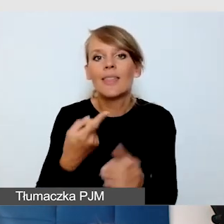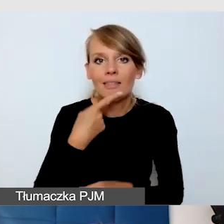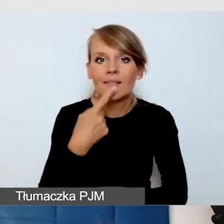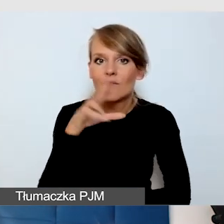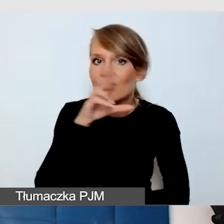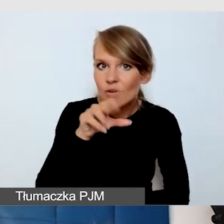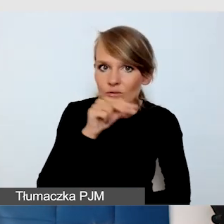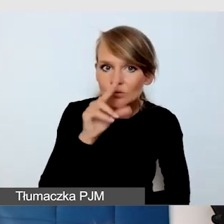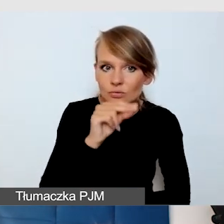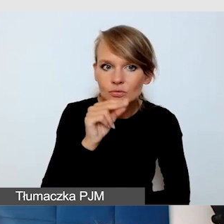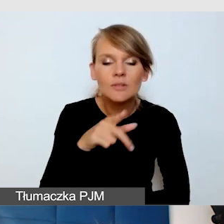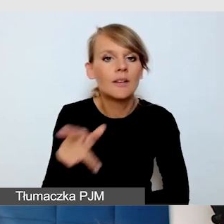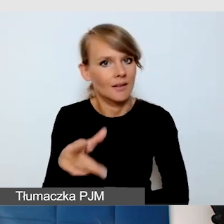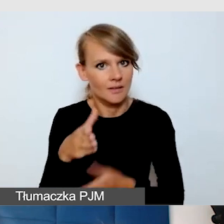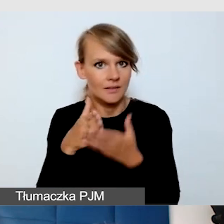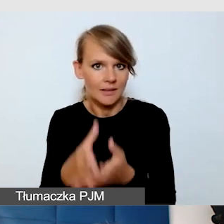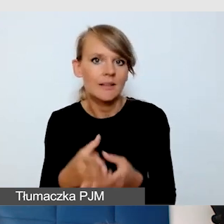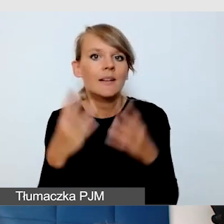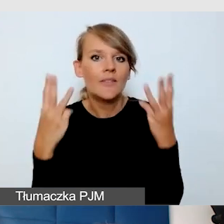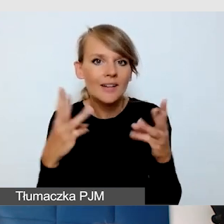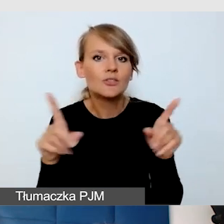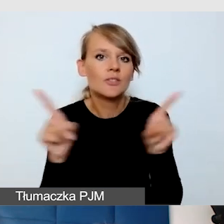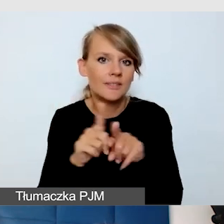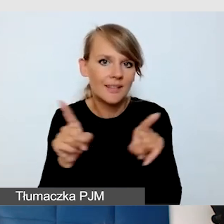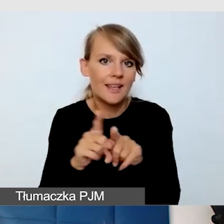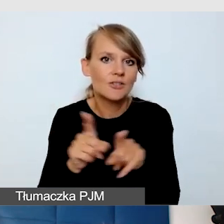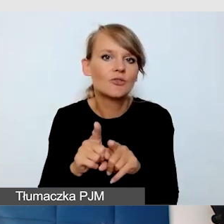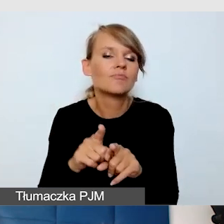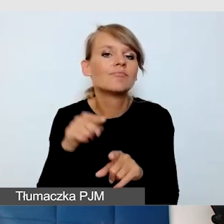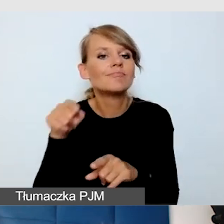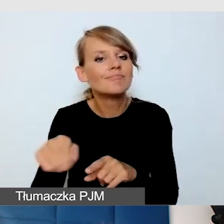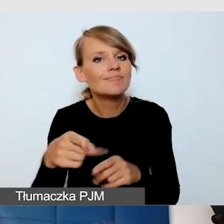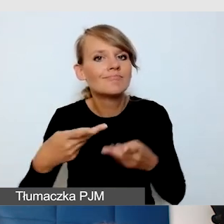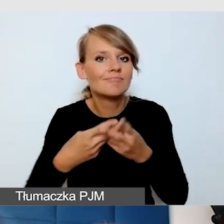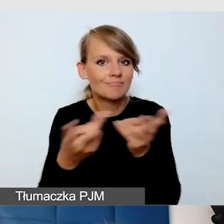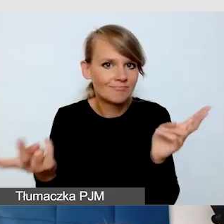jest ważne na wydarzeniach z transmisją na żywo.